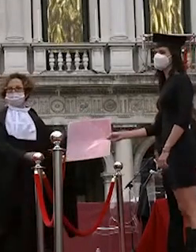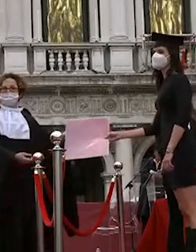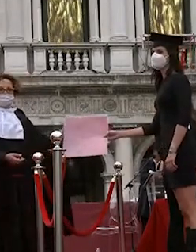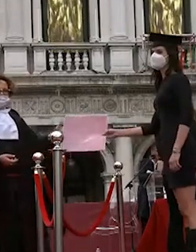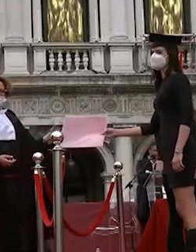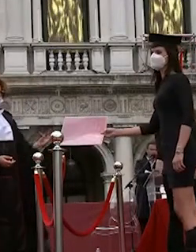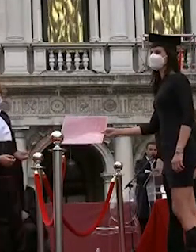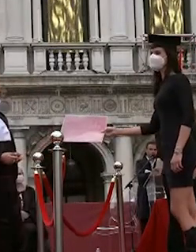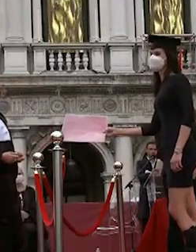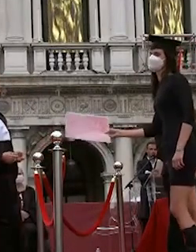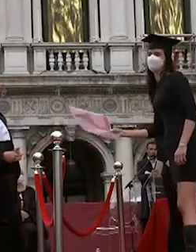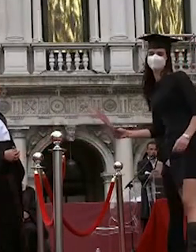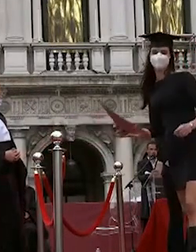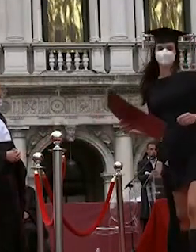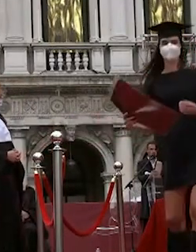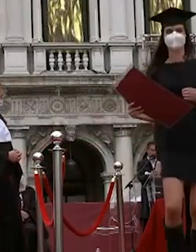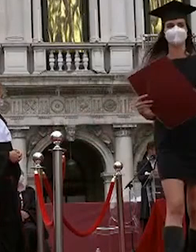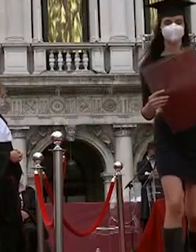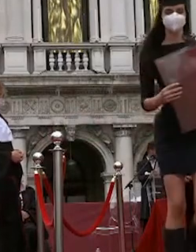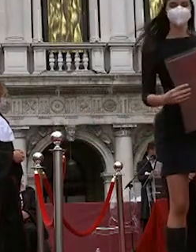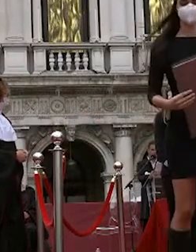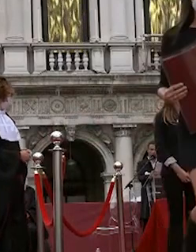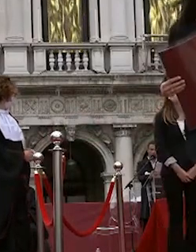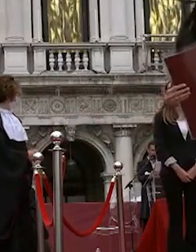sì vai